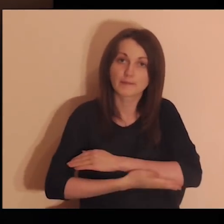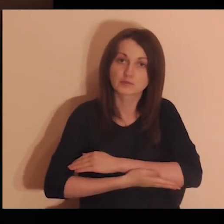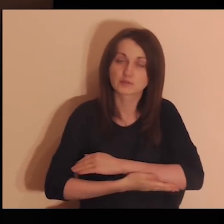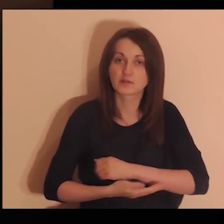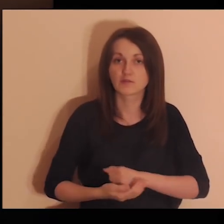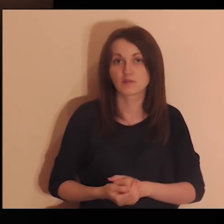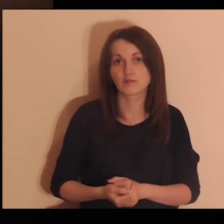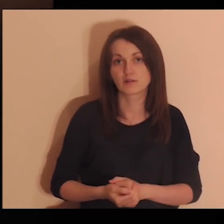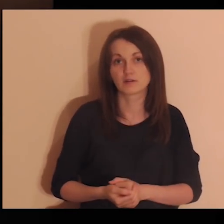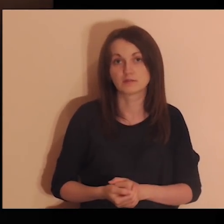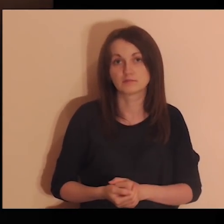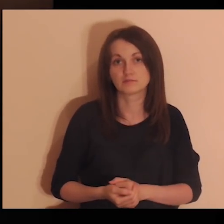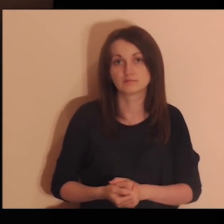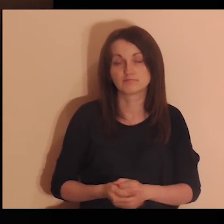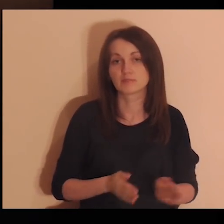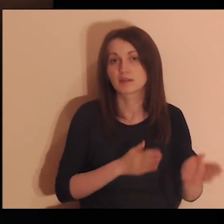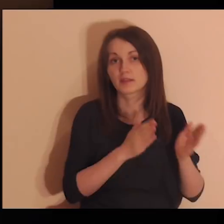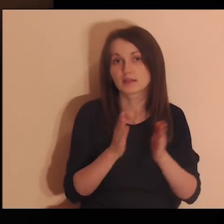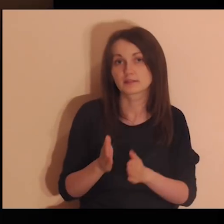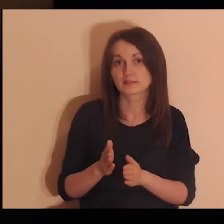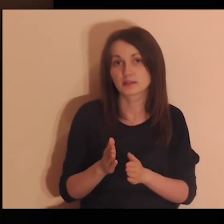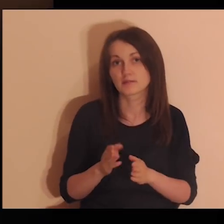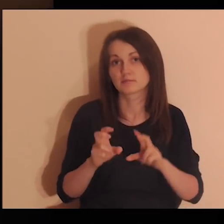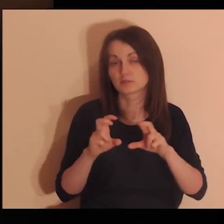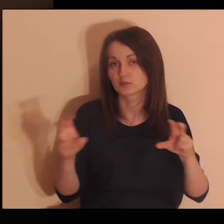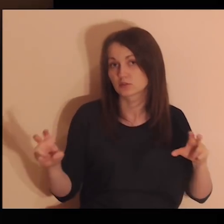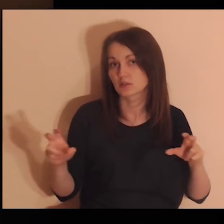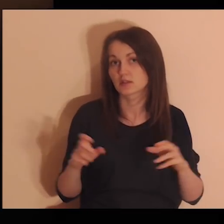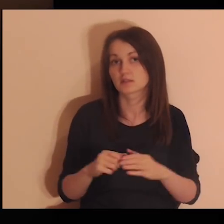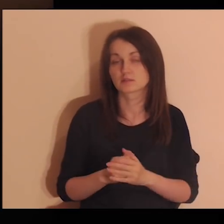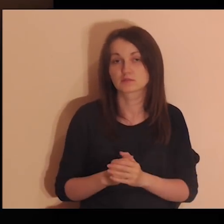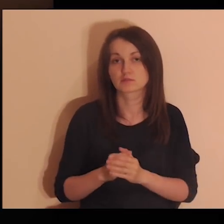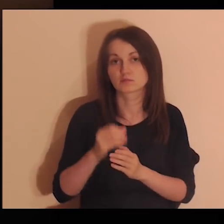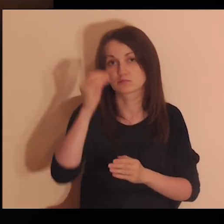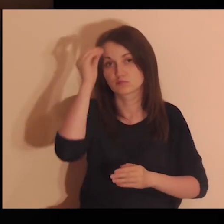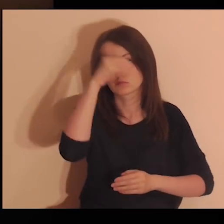w szkole podstawowej i w późniejszym czasie?